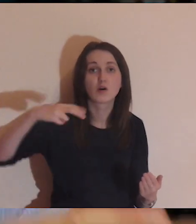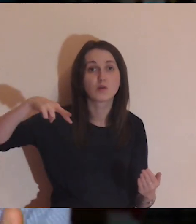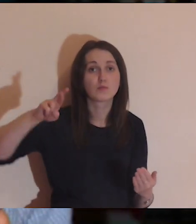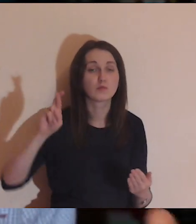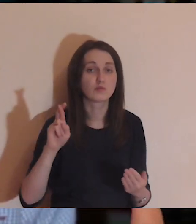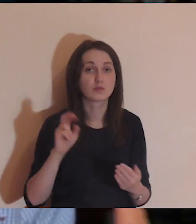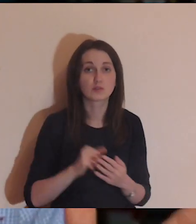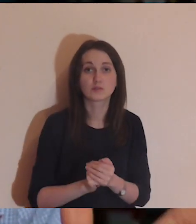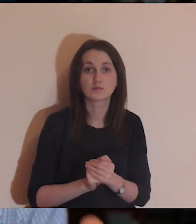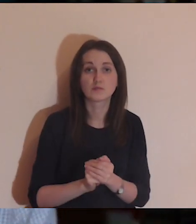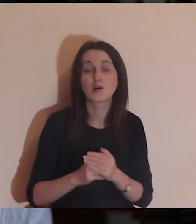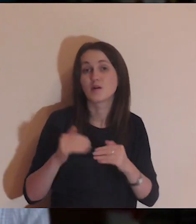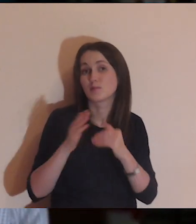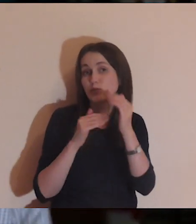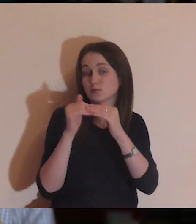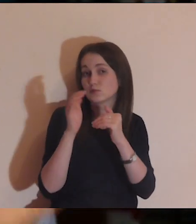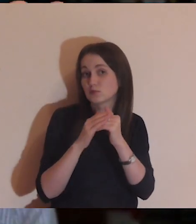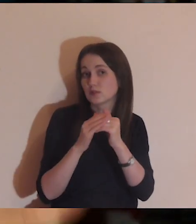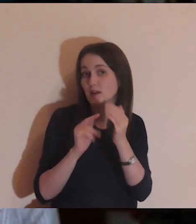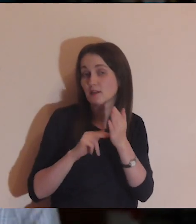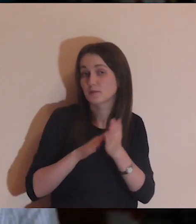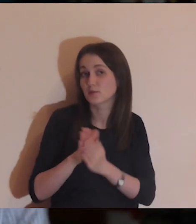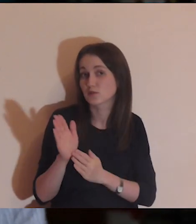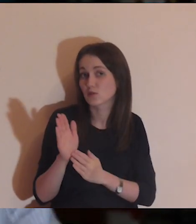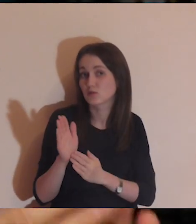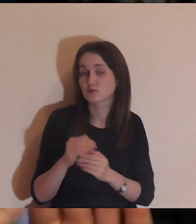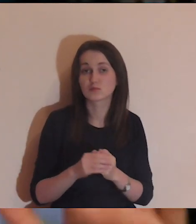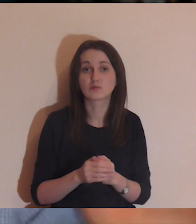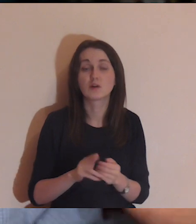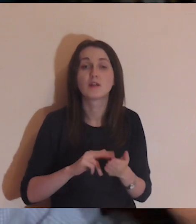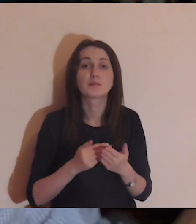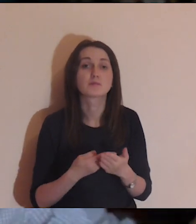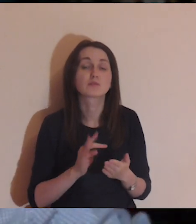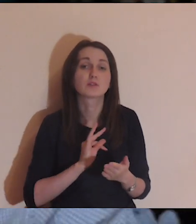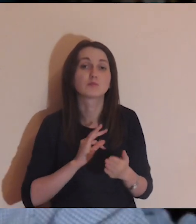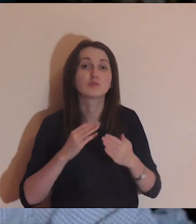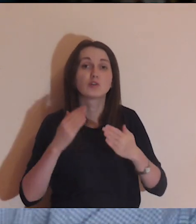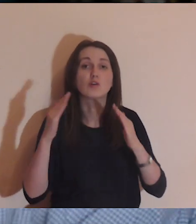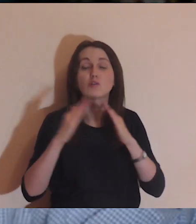Z muru, który być może buduję, którym obudowuję mój dom,